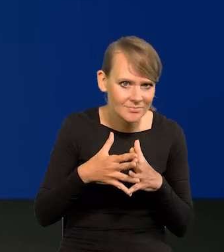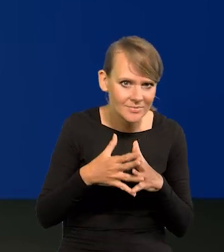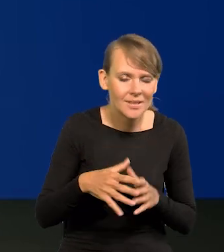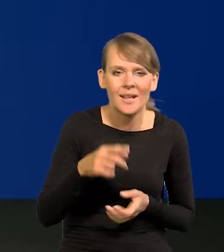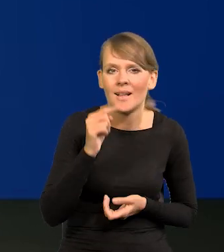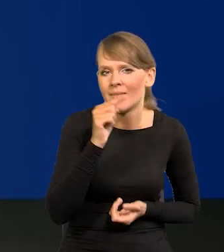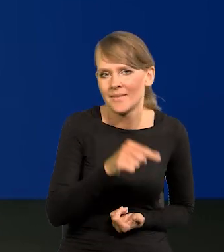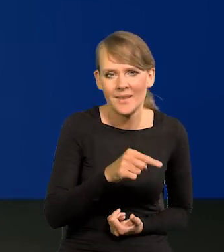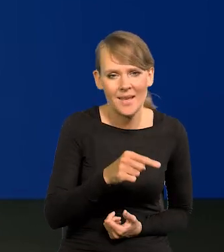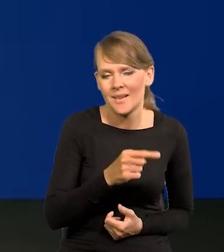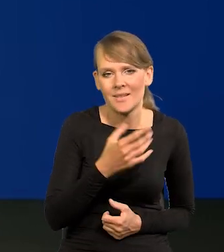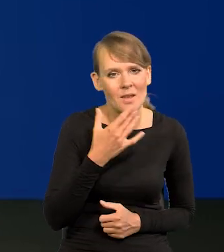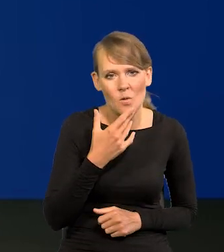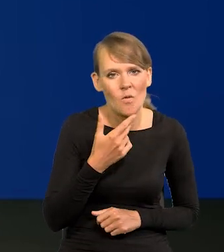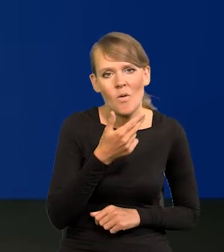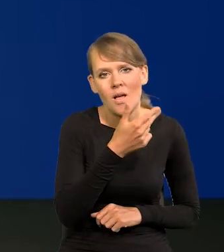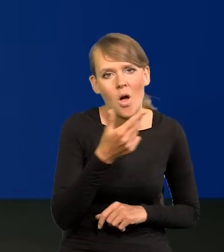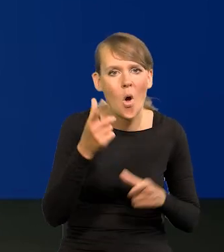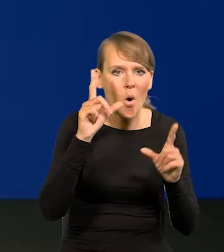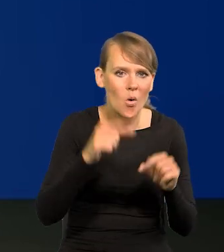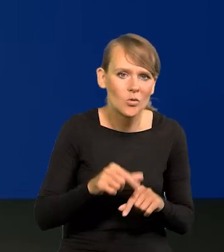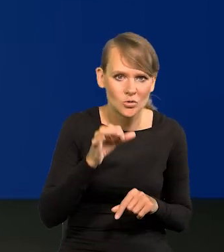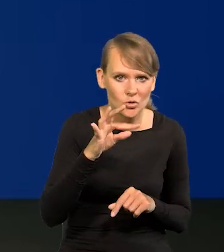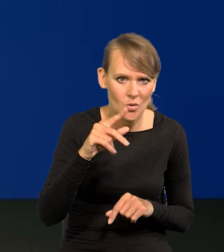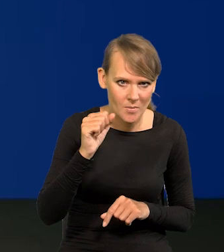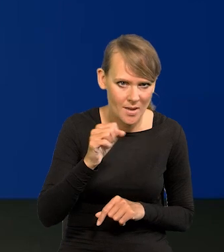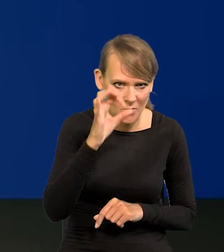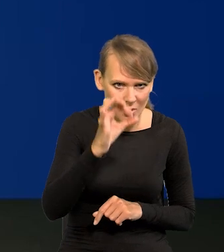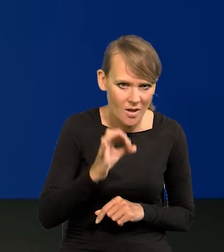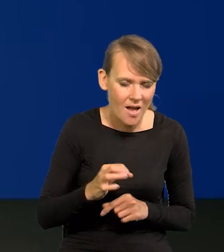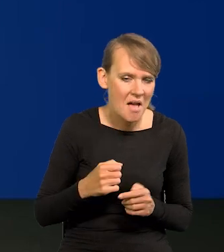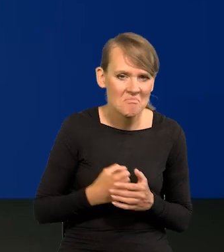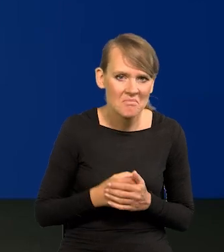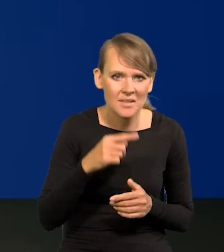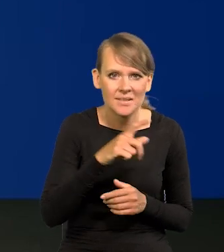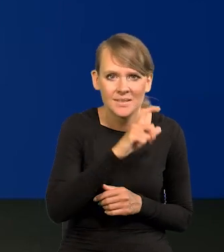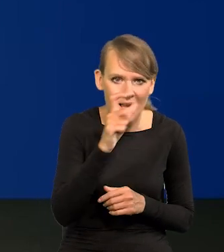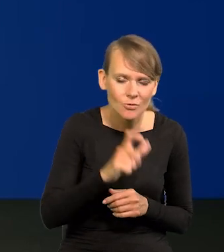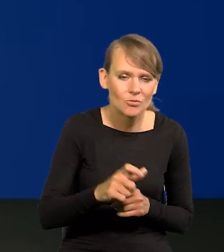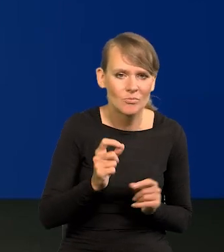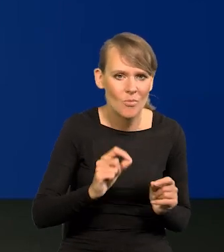tam nie mówi się o obniżka stóp procentowych, wręcz są one cały czas podwyższone.